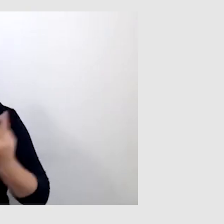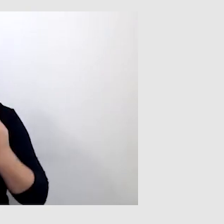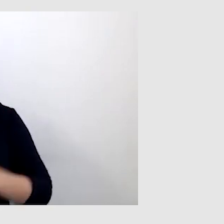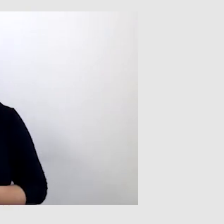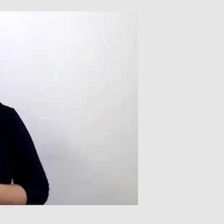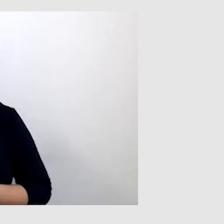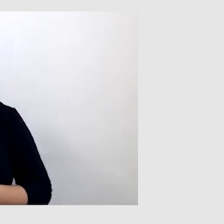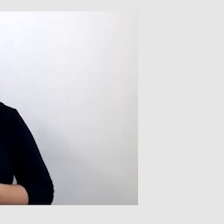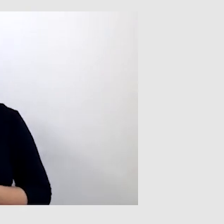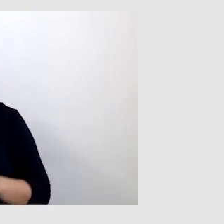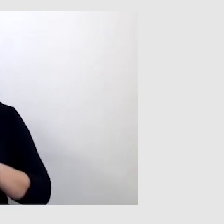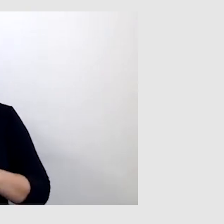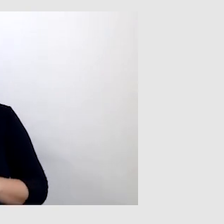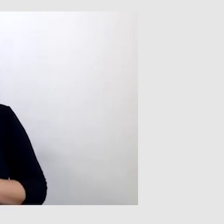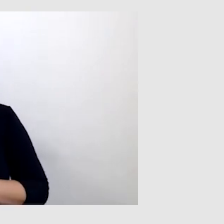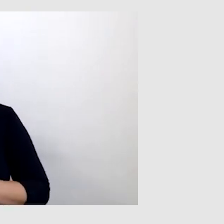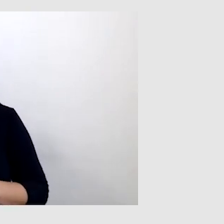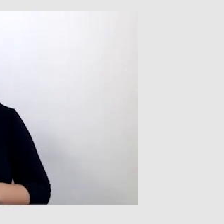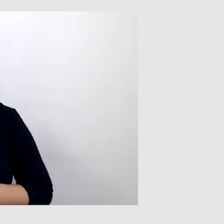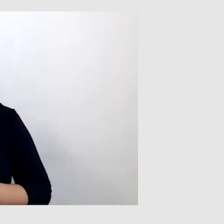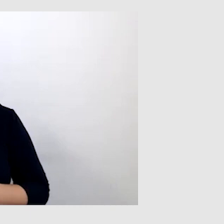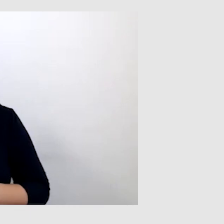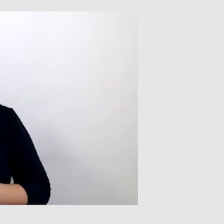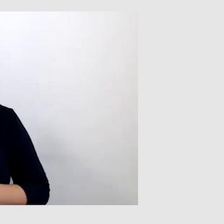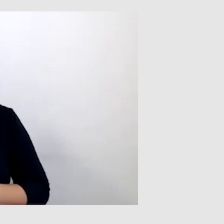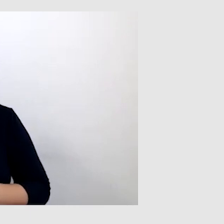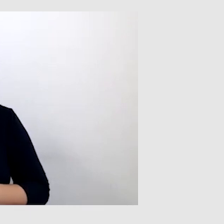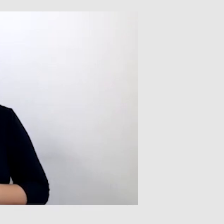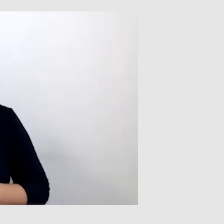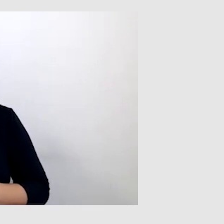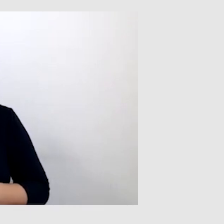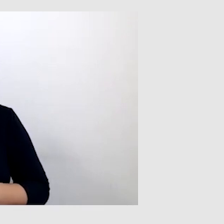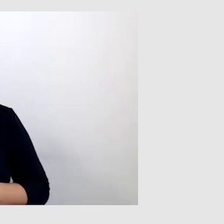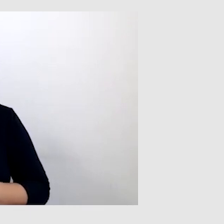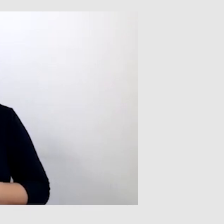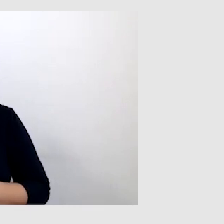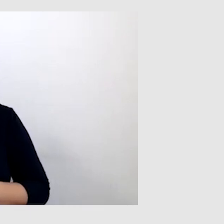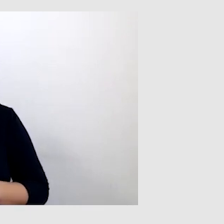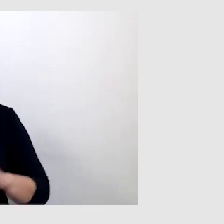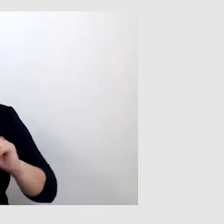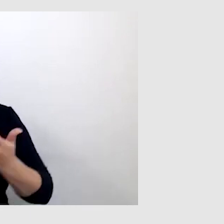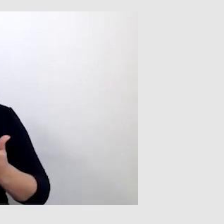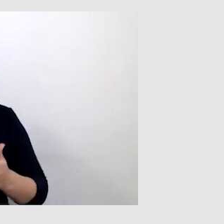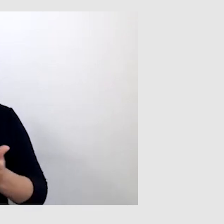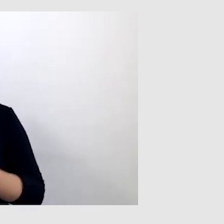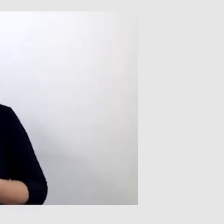Warto też zwrócić uwagę na pewne wydarzenie, z którym miałem do czynienia,